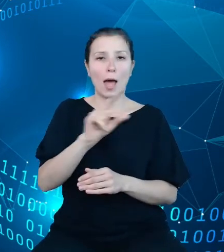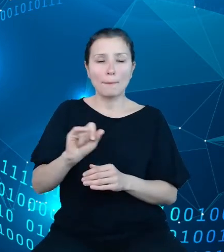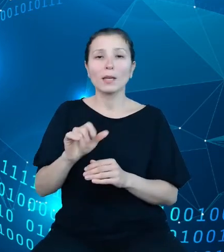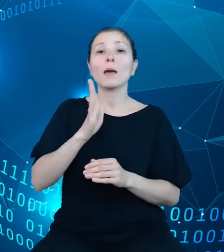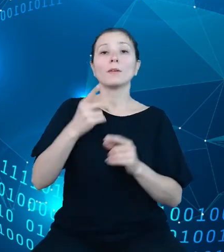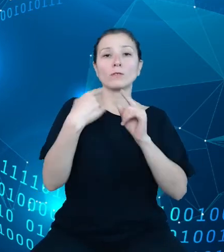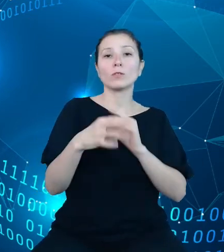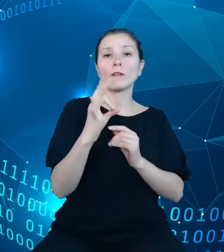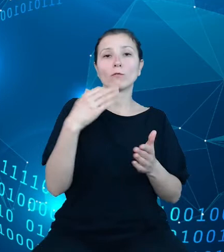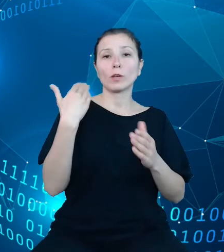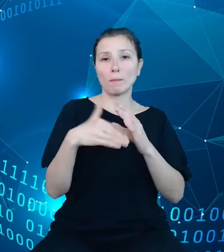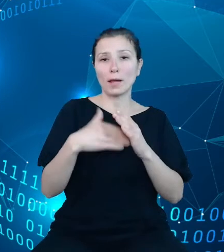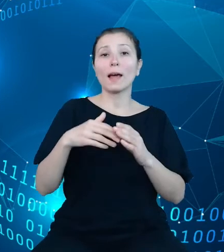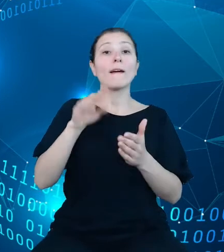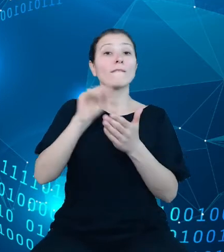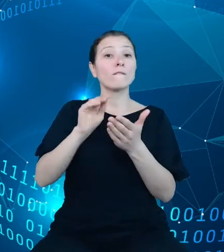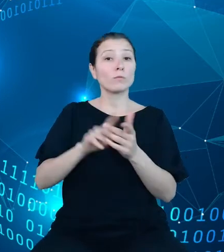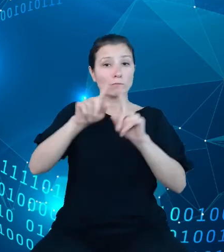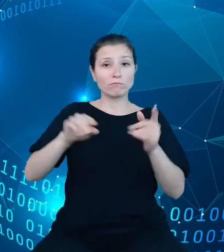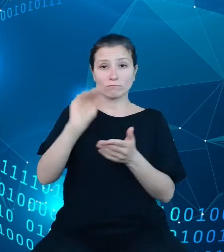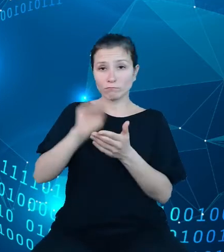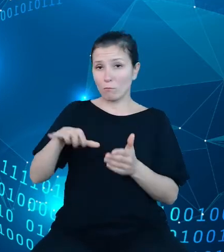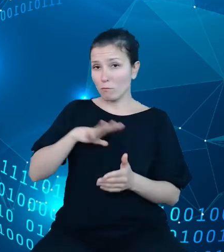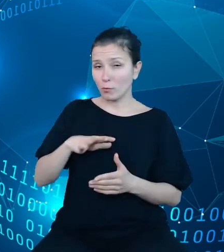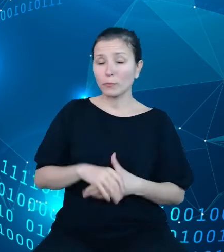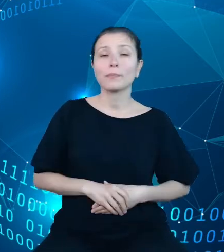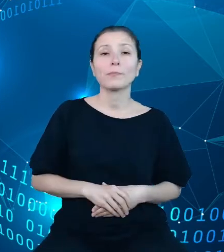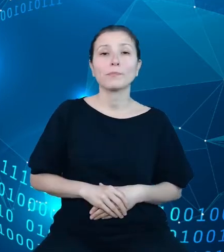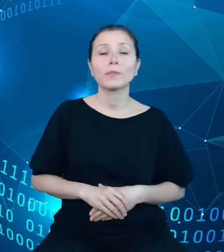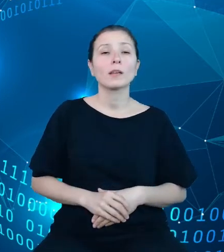Uzyskany klucz należy podawać przy każdym zapytaniu. Niedodanie klucza do